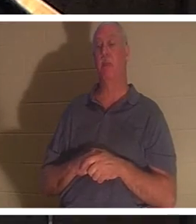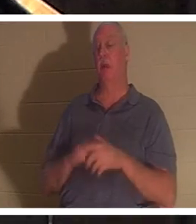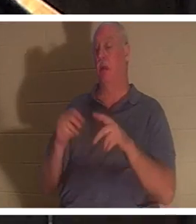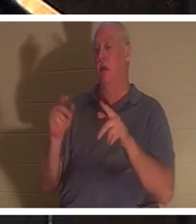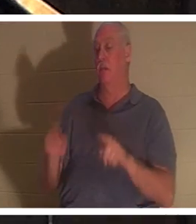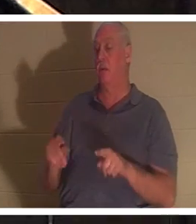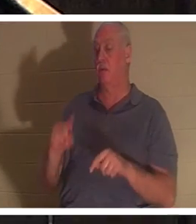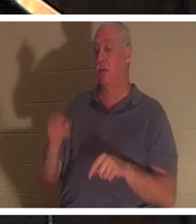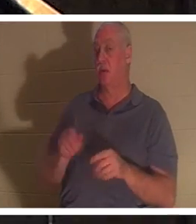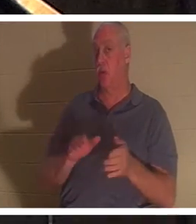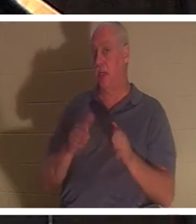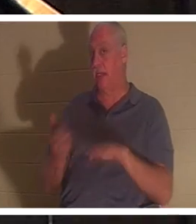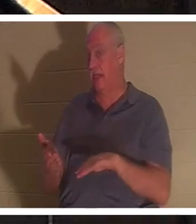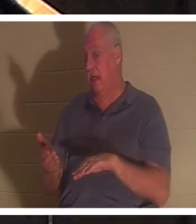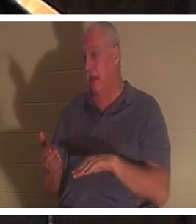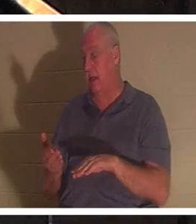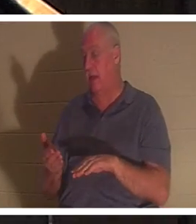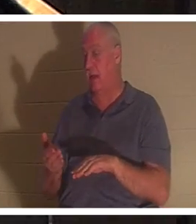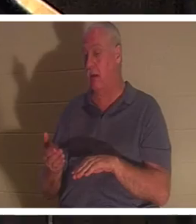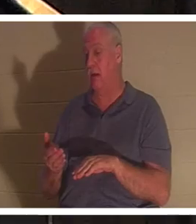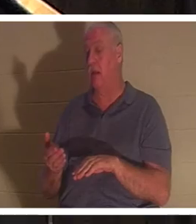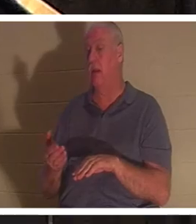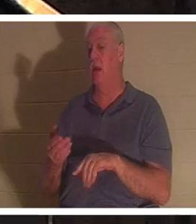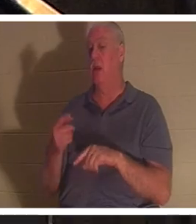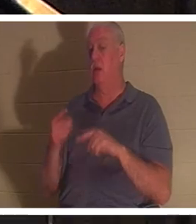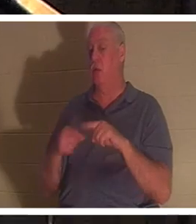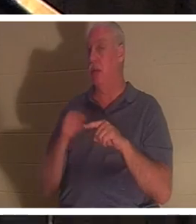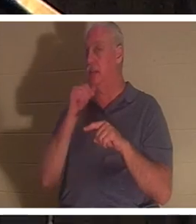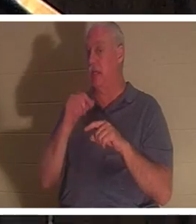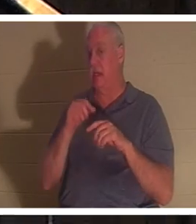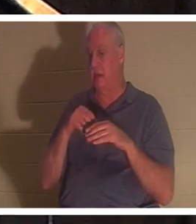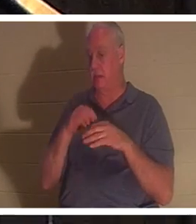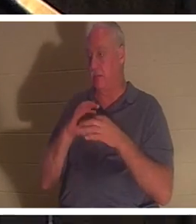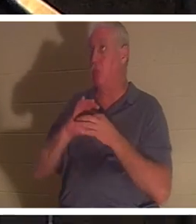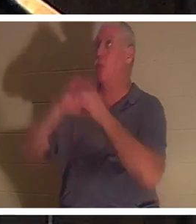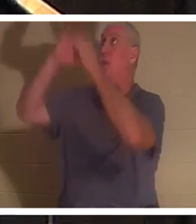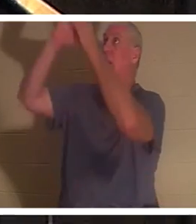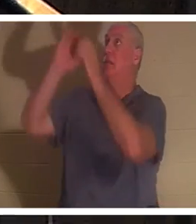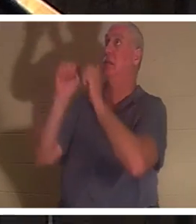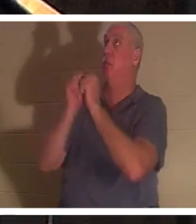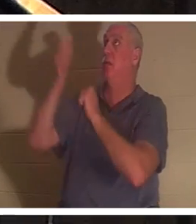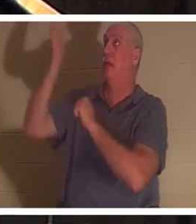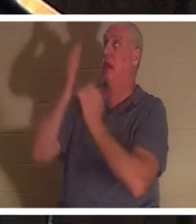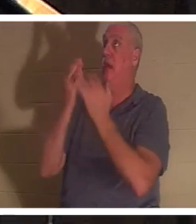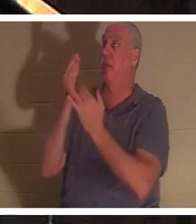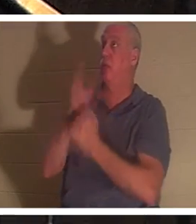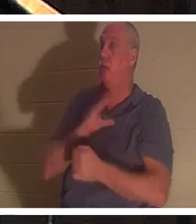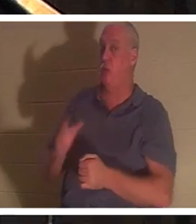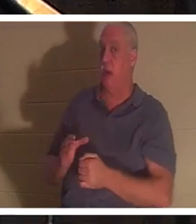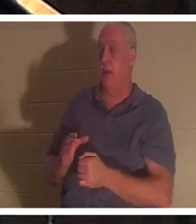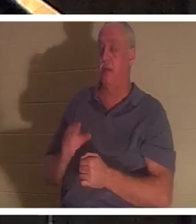그리스도를 통해 하나님과의 관계에 들어가지 않았을 때만 죽은 것입니다. 에베소서 2장 1절